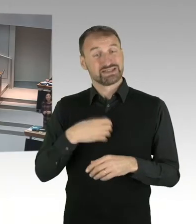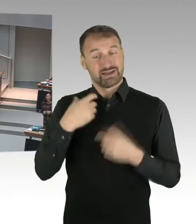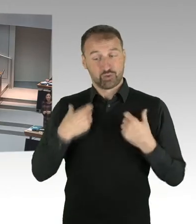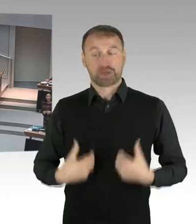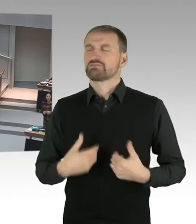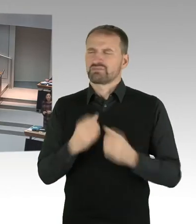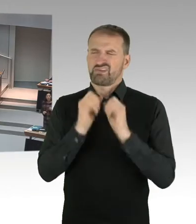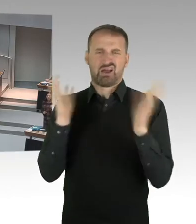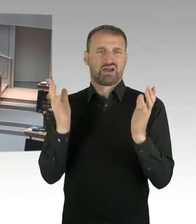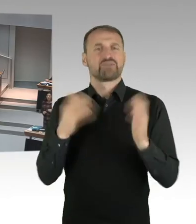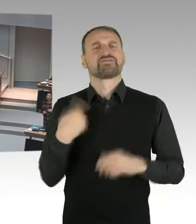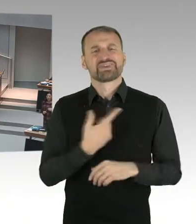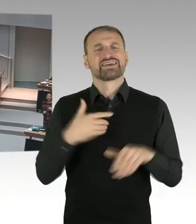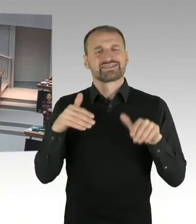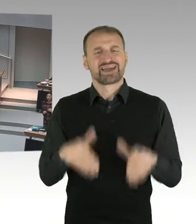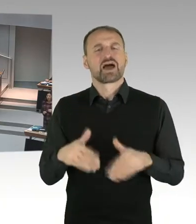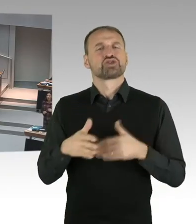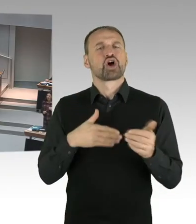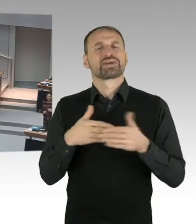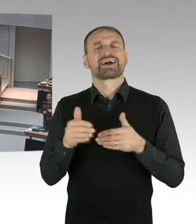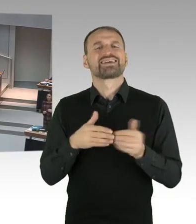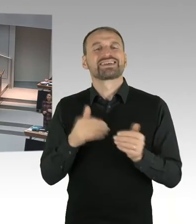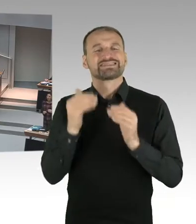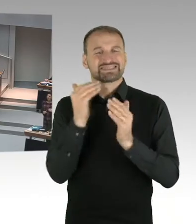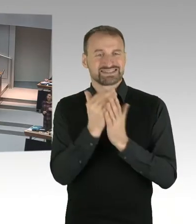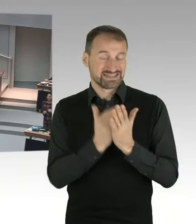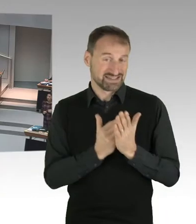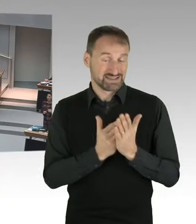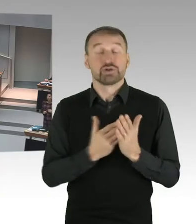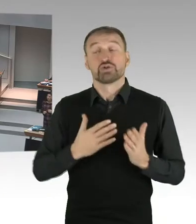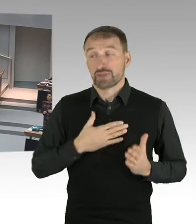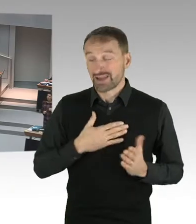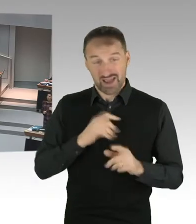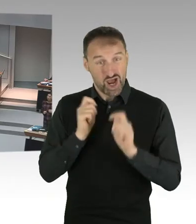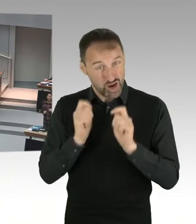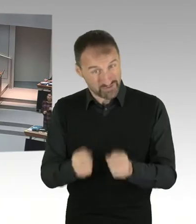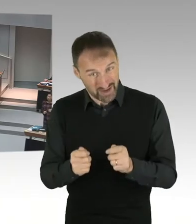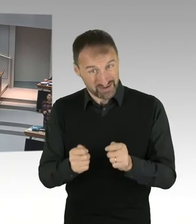mich um die Kinder und Jugendlichen in dieser Stadt zu kümmern. Es geht darum, wir haben einen Bildungsauftrag